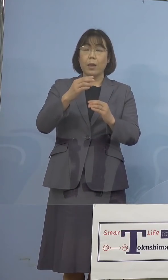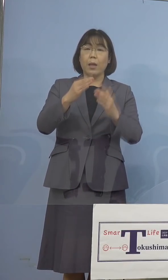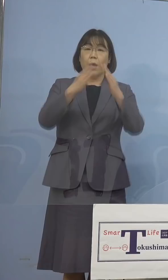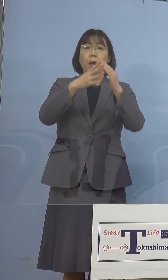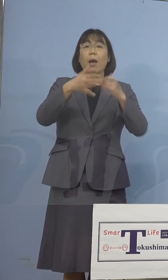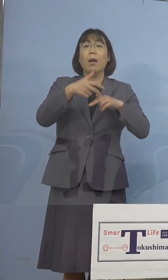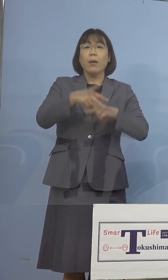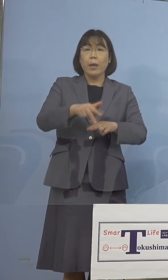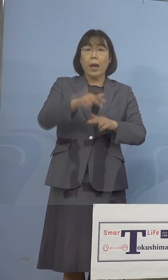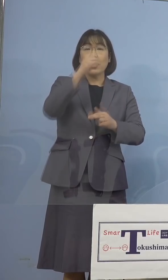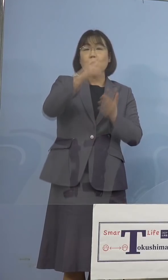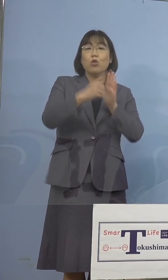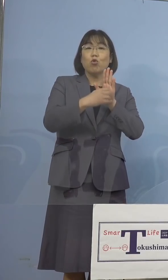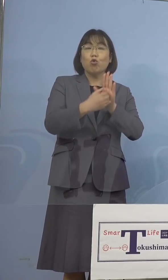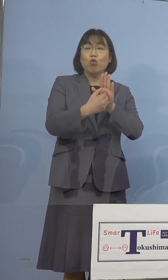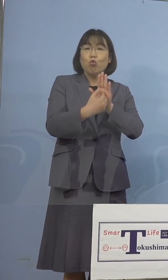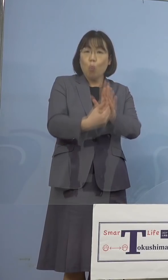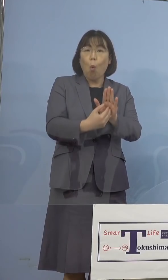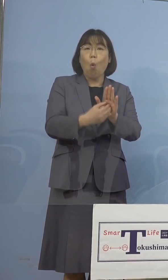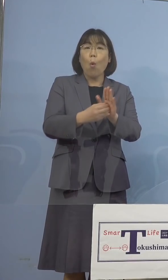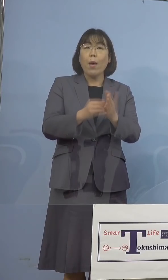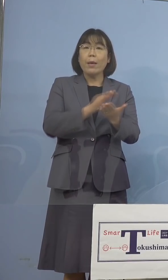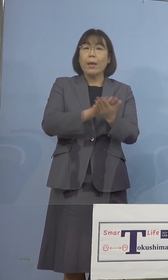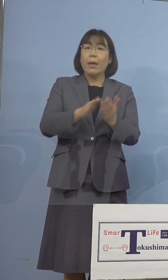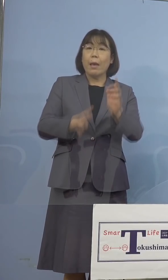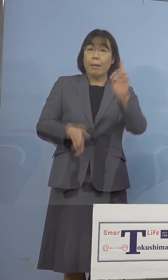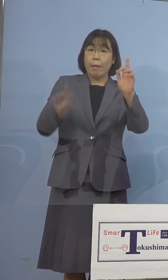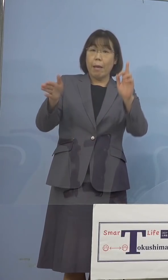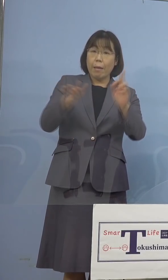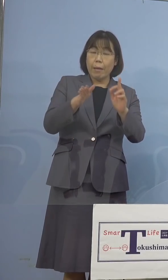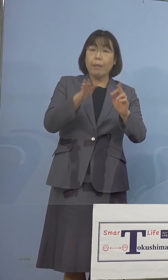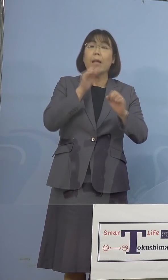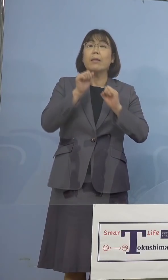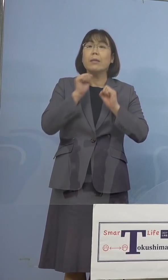実施できる体制を 整備いたしたところであります